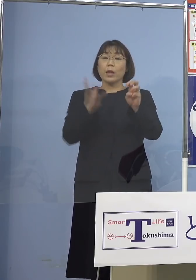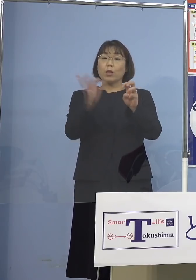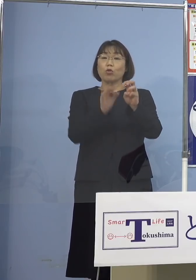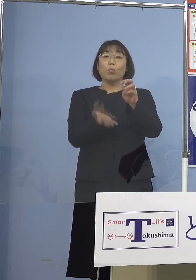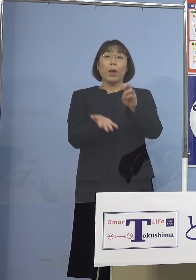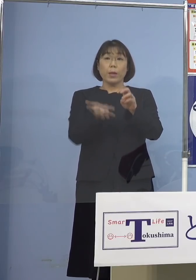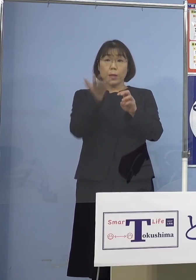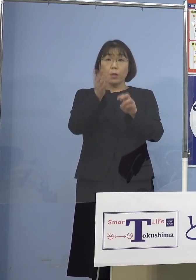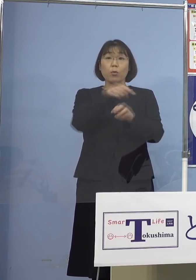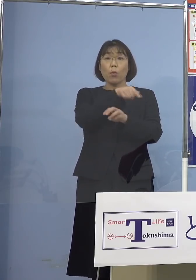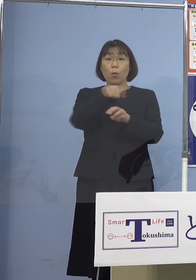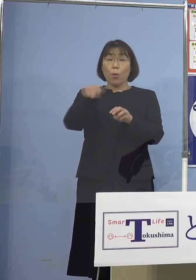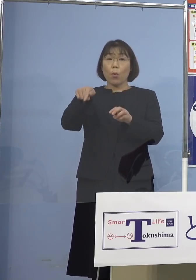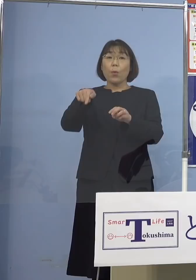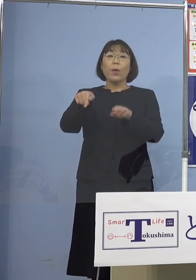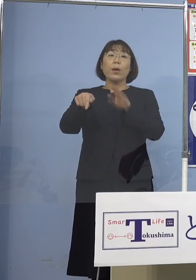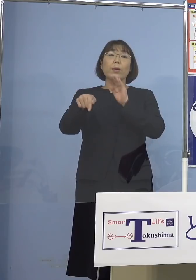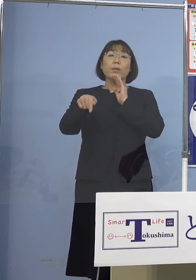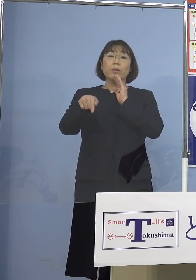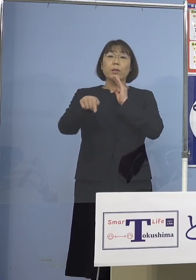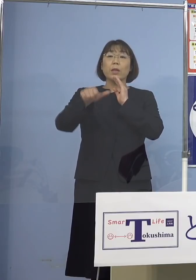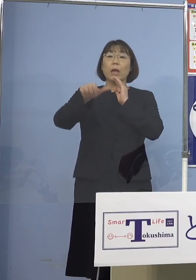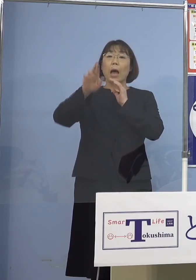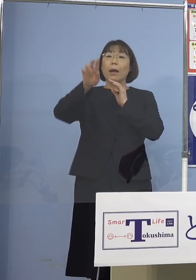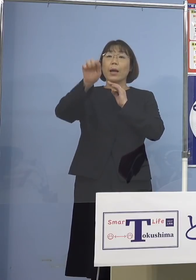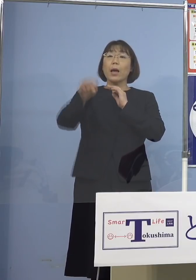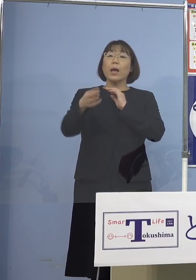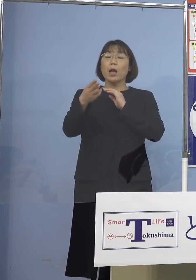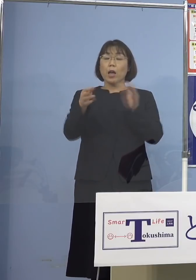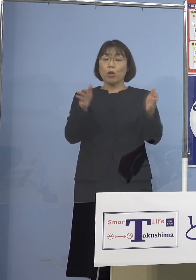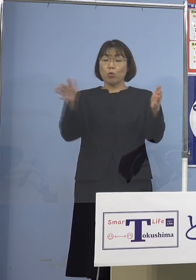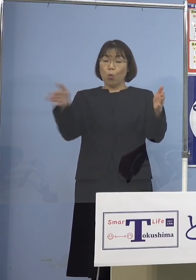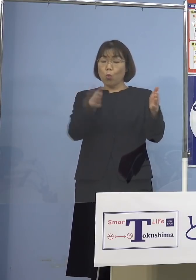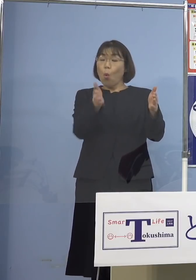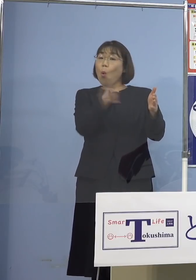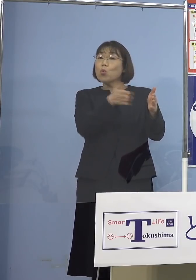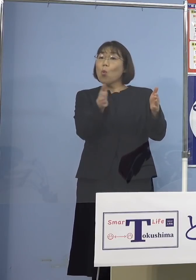これが実は「（とくしま）アラート」の 「後期」の基準なんですね